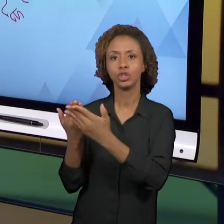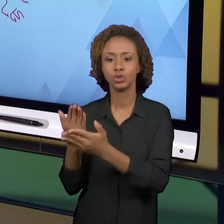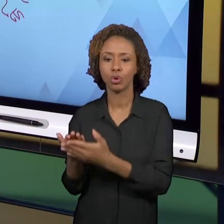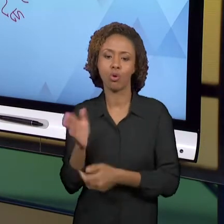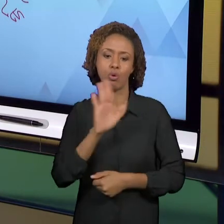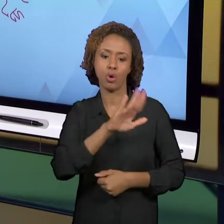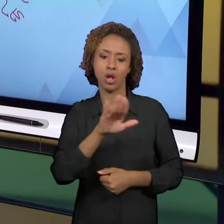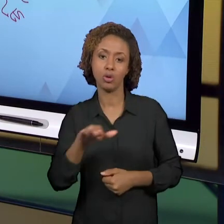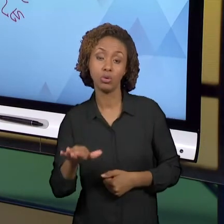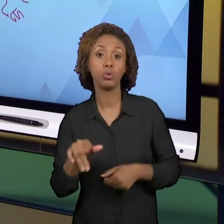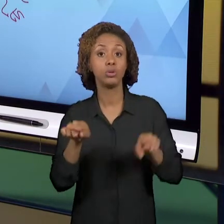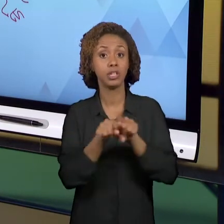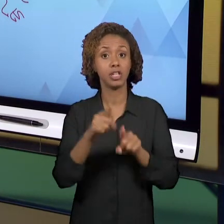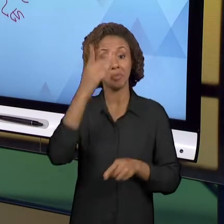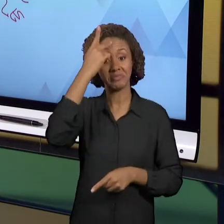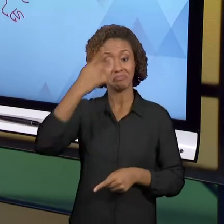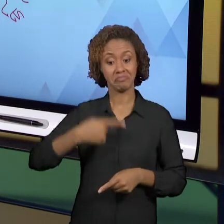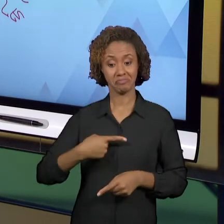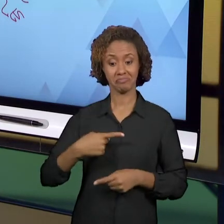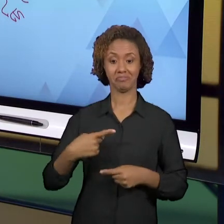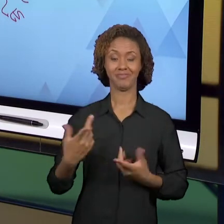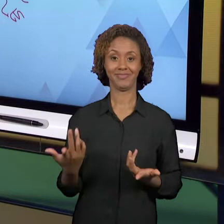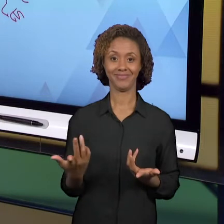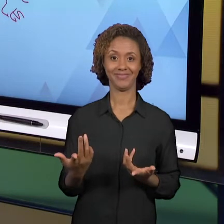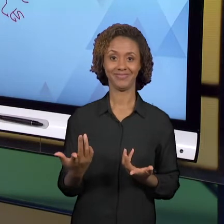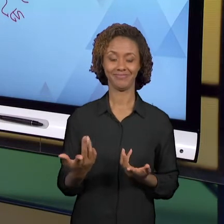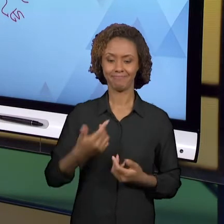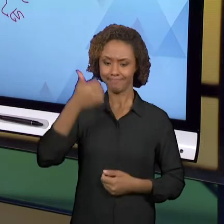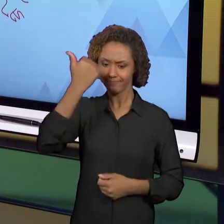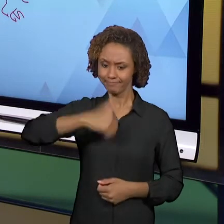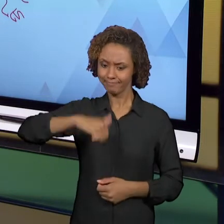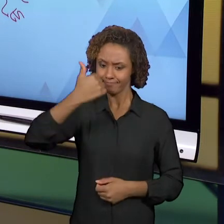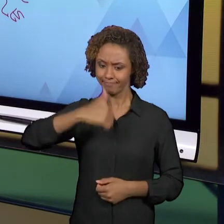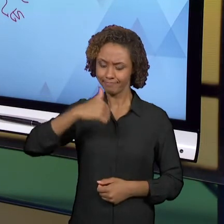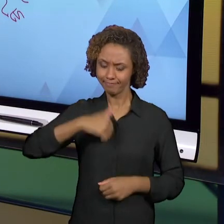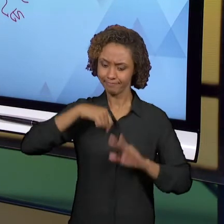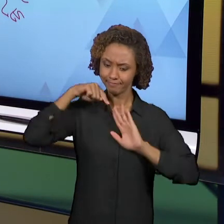FORMADOR DE UMA TRAJETÓRIA QUE NÃO TERMINA AQUI.